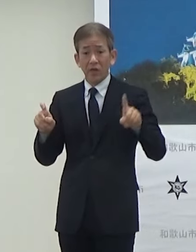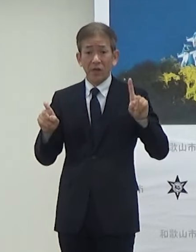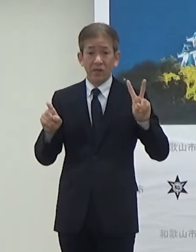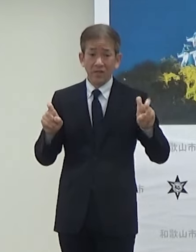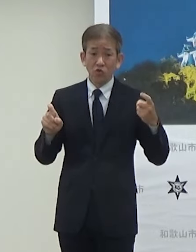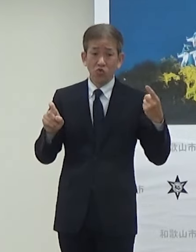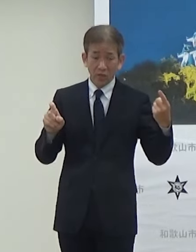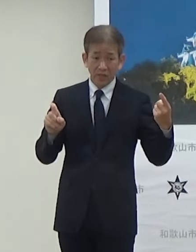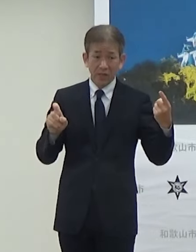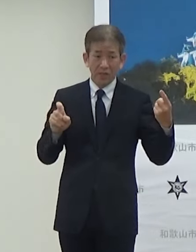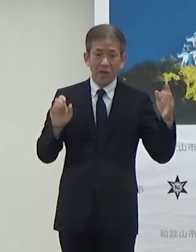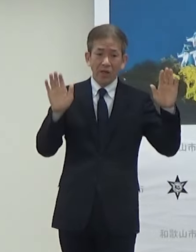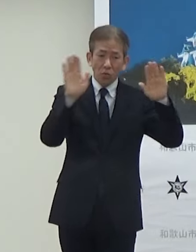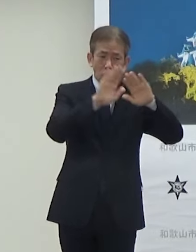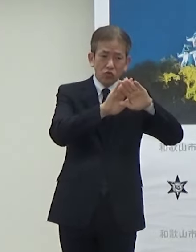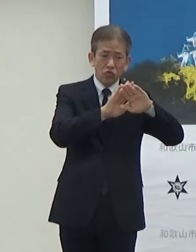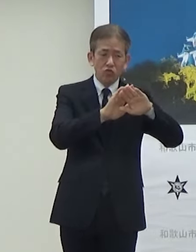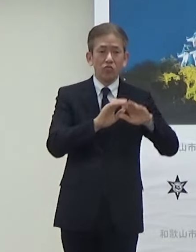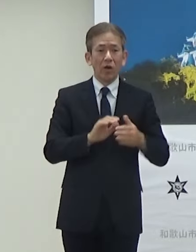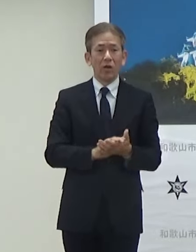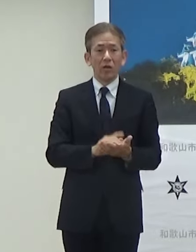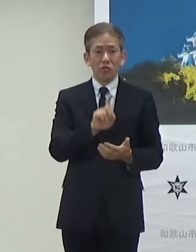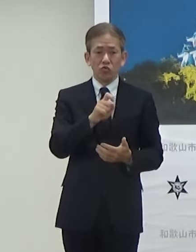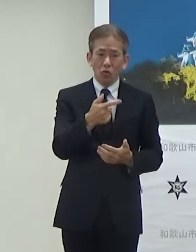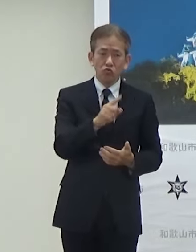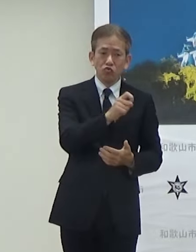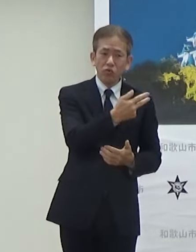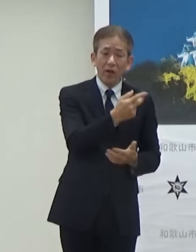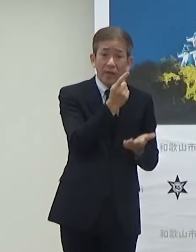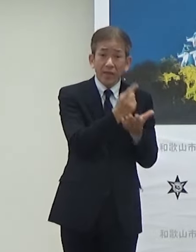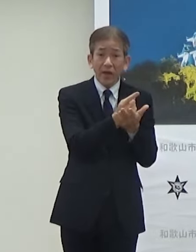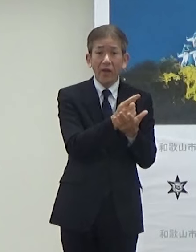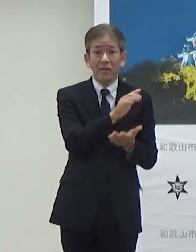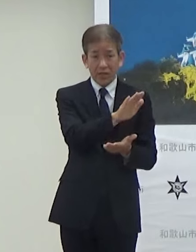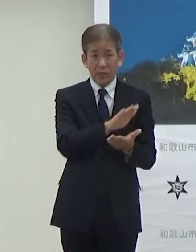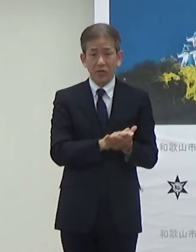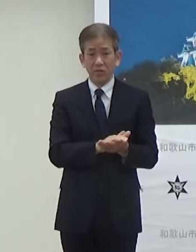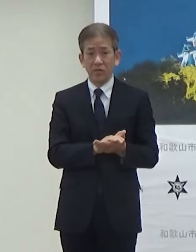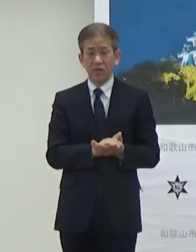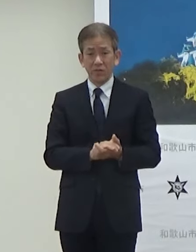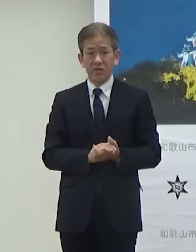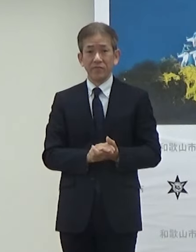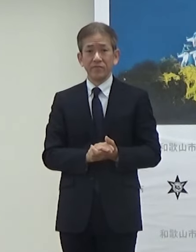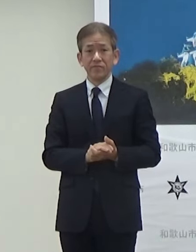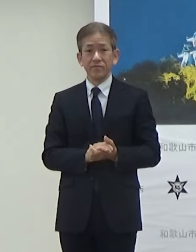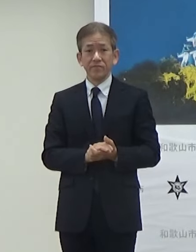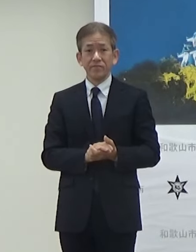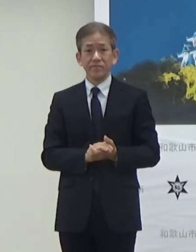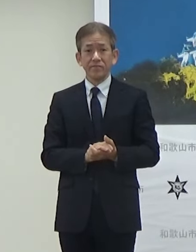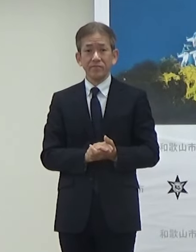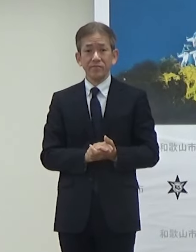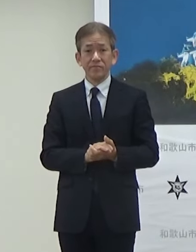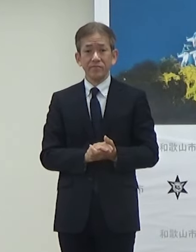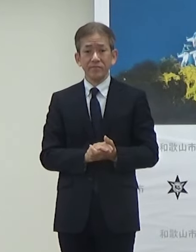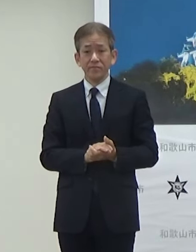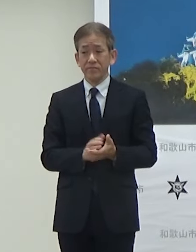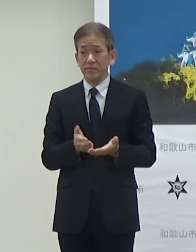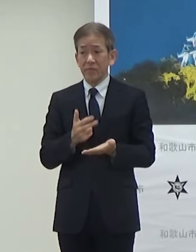夜間については16と17のみになっています9時台のそちらのお手元の方に